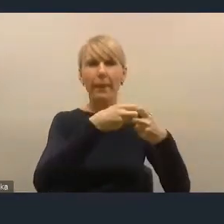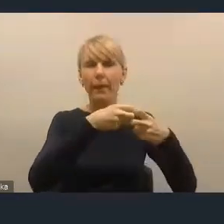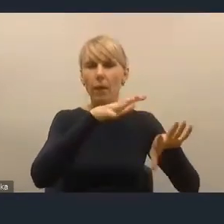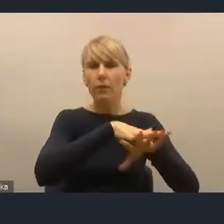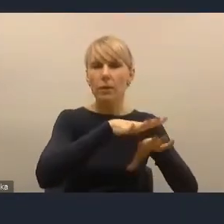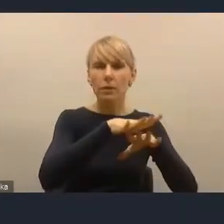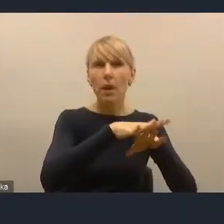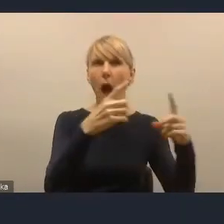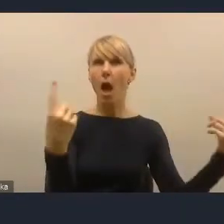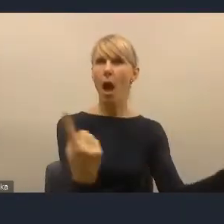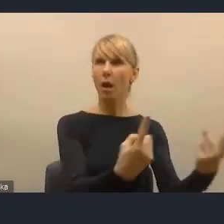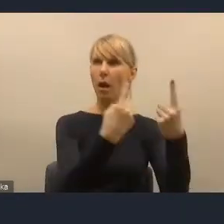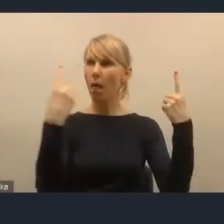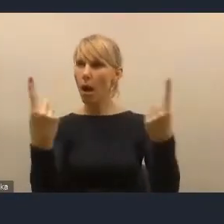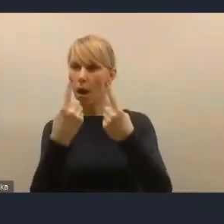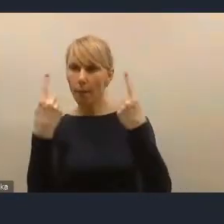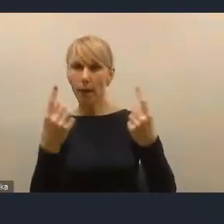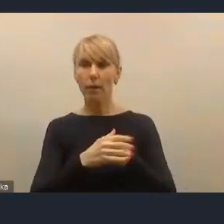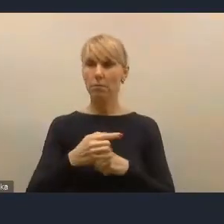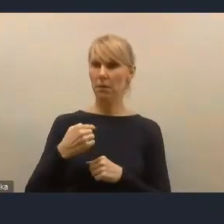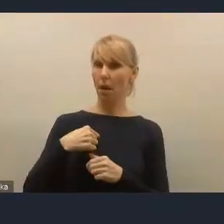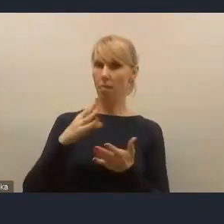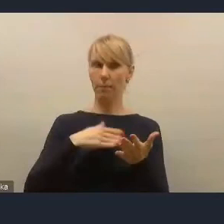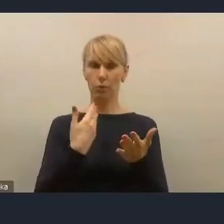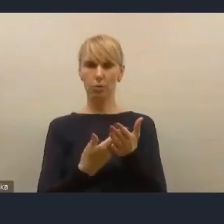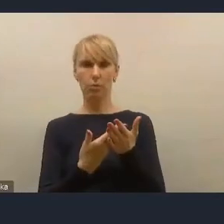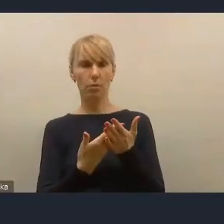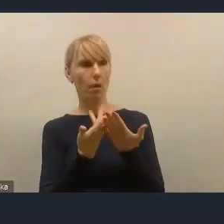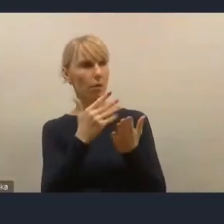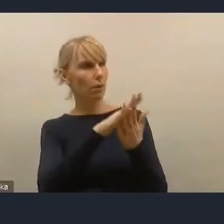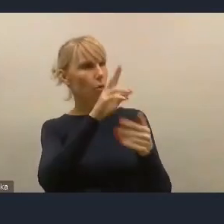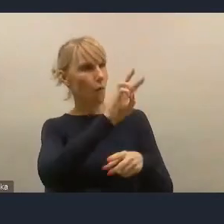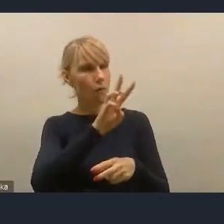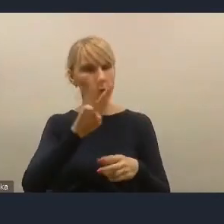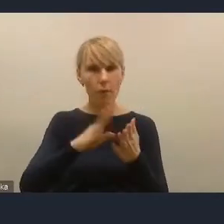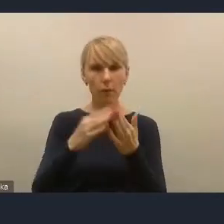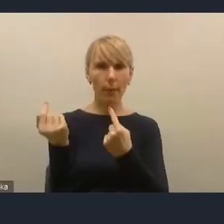Ja sobie wchodziłem na tę stronę internetową konsultacyjną potem co kilka miesięcy